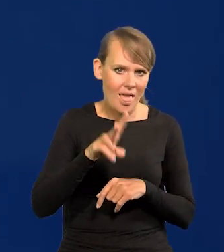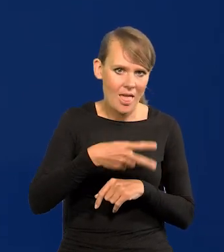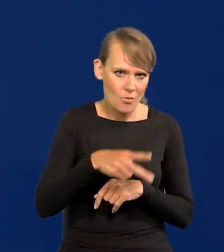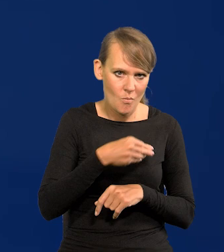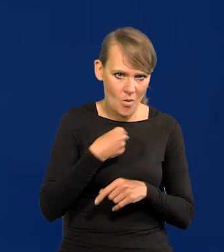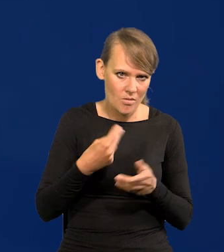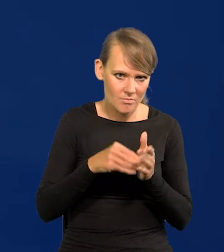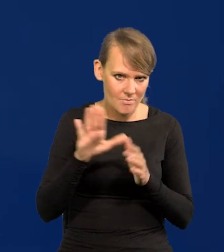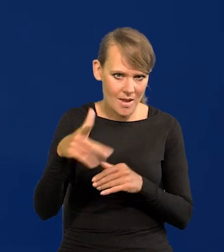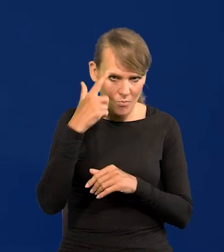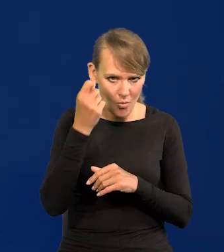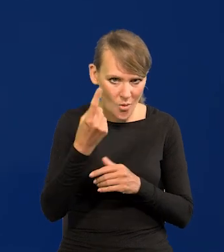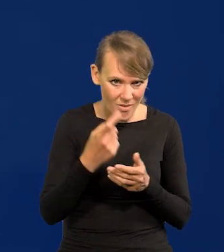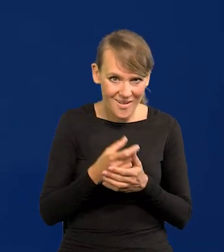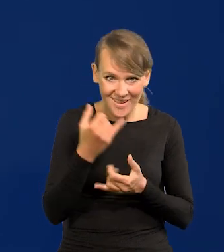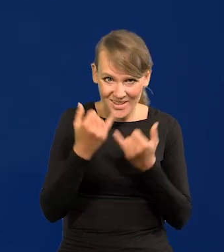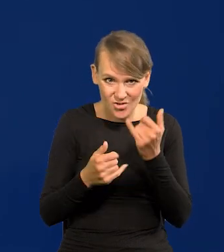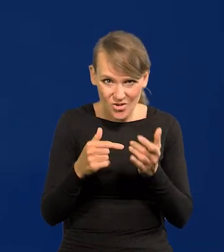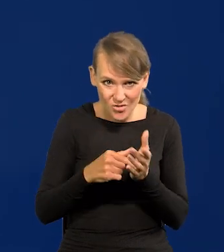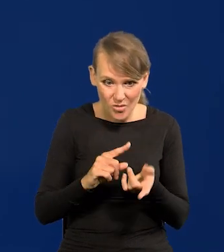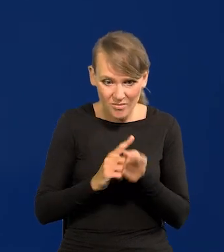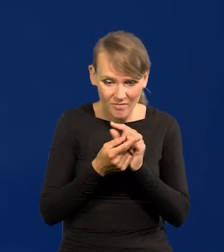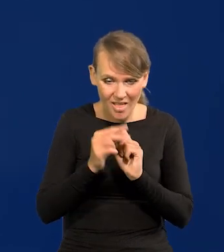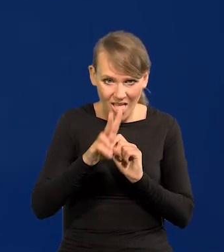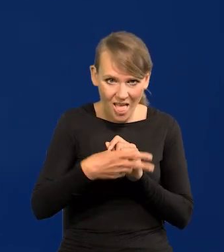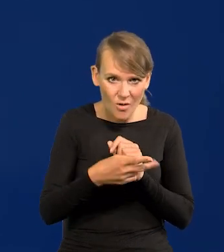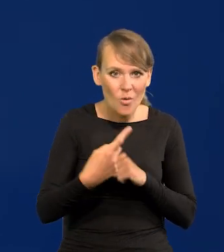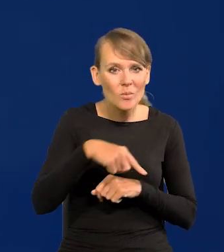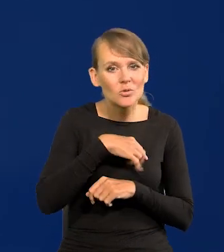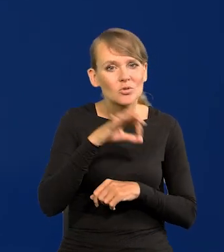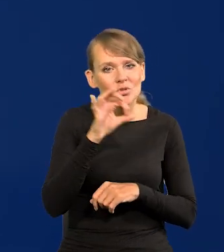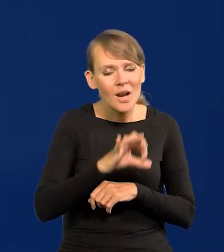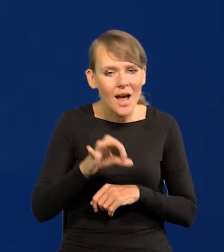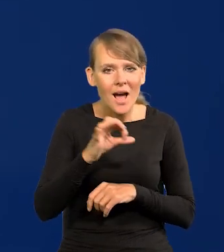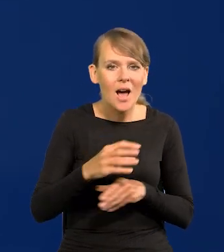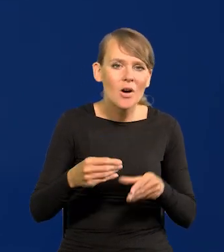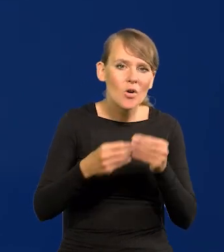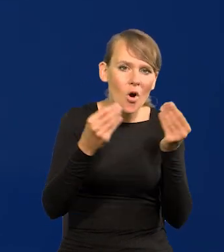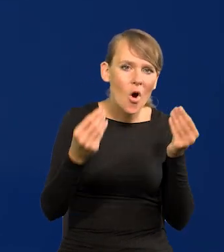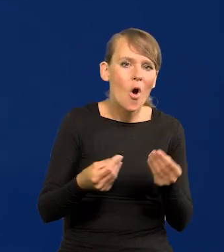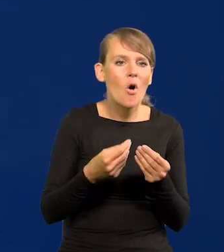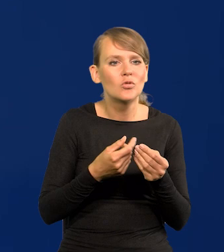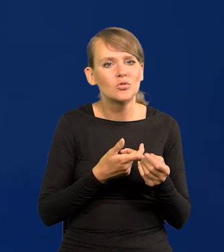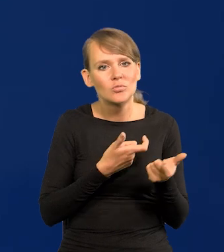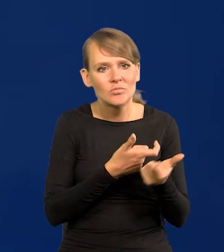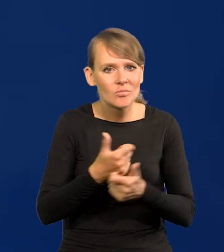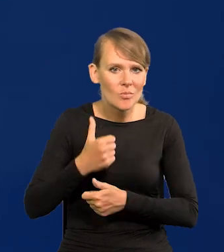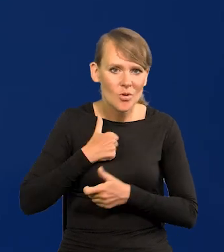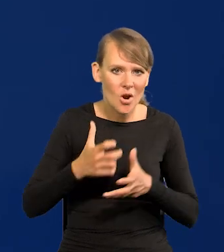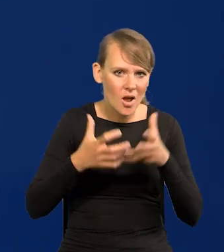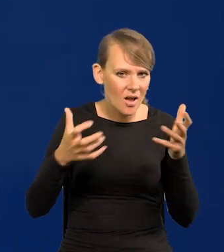co całkowicie nasze szanse i rozwojowe, i zbrojeniowe odłoży ad Kalendas Grekach.